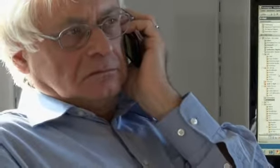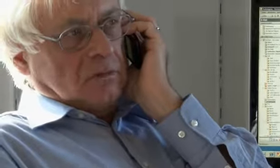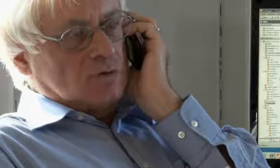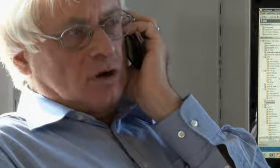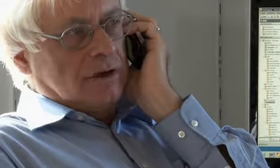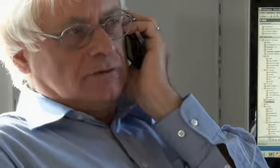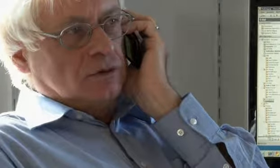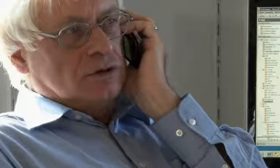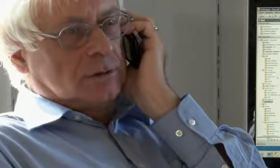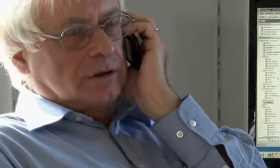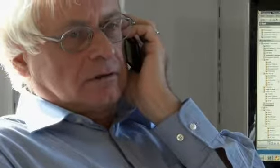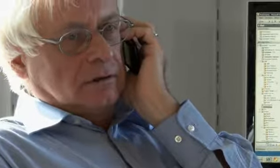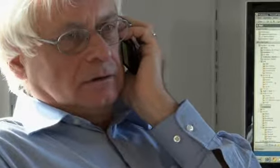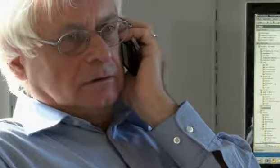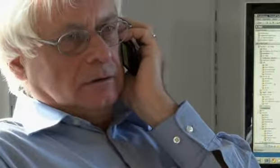Du kannst machen wie du möchtest, aber …